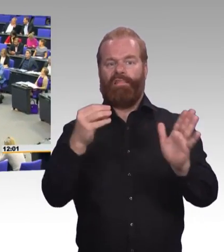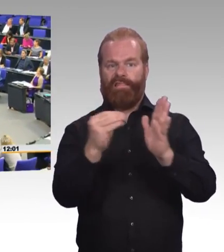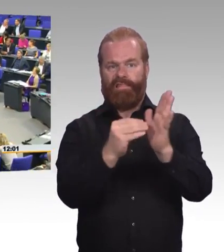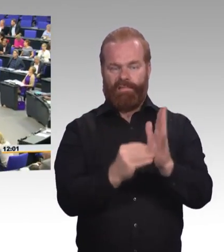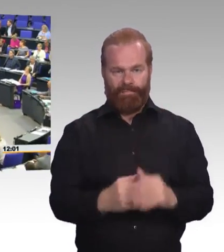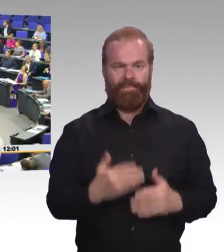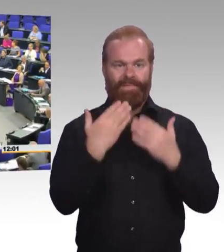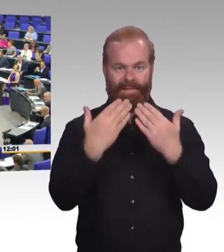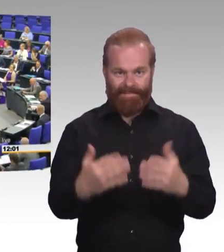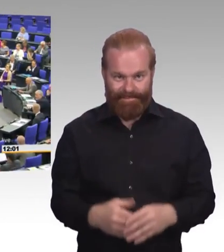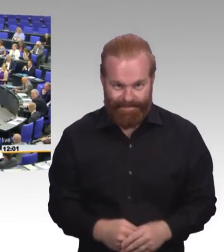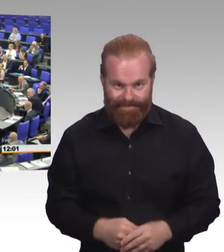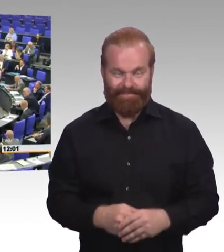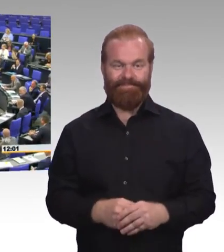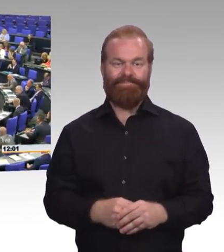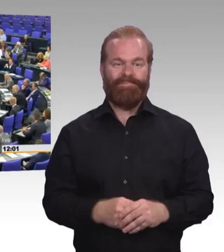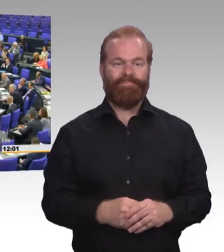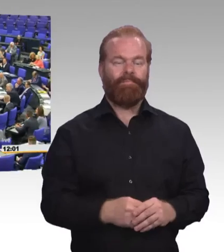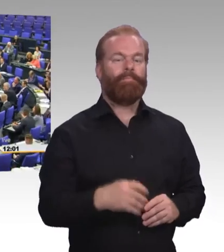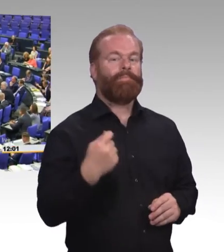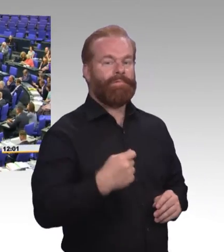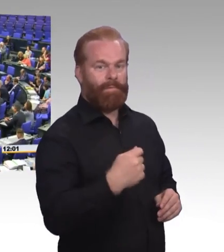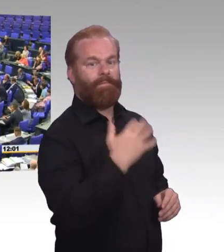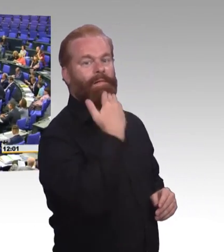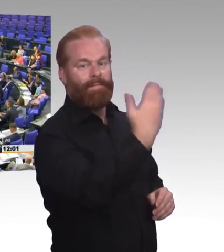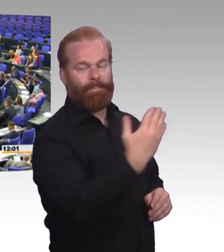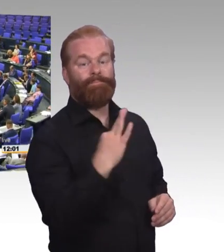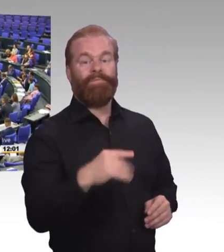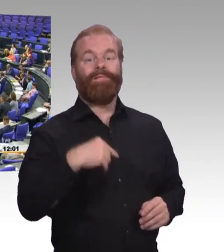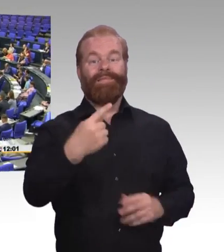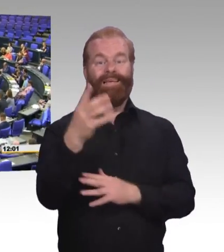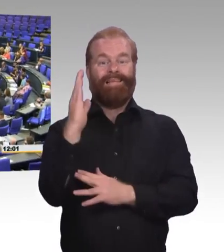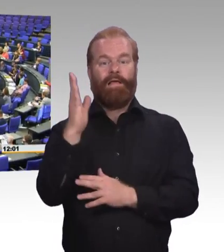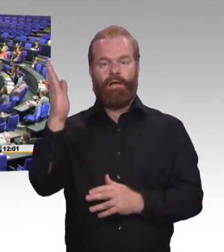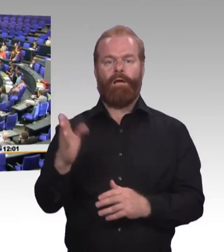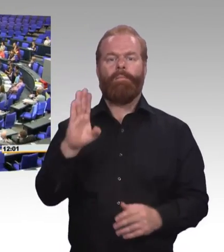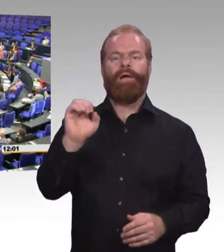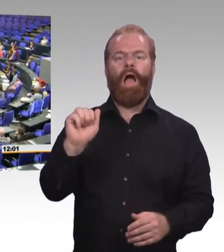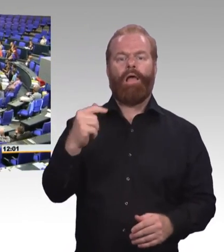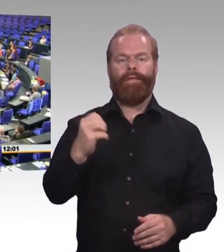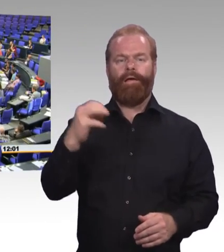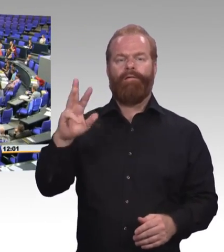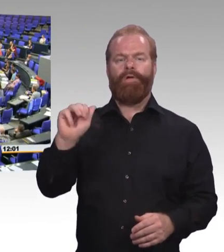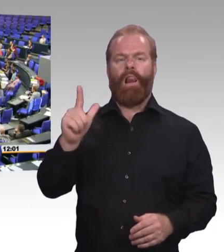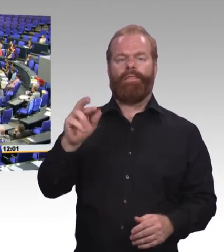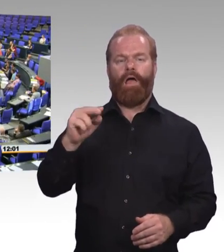(Rednerwechsel) Danke. Herr Präsident! Sehr geehrte Frau Ministerin! Liebe Kolleginnen und Kollegen! Und liebe Zuhörerinnen auf den Tribünen!